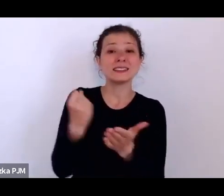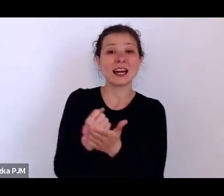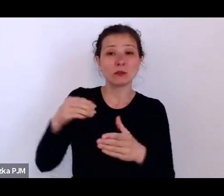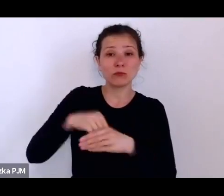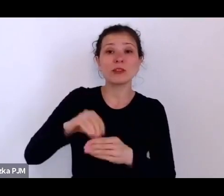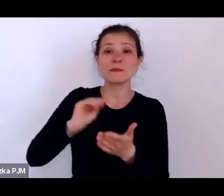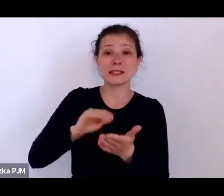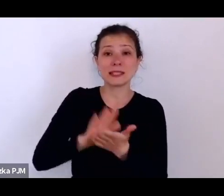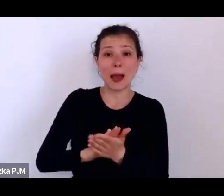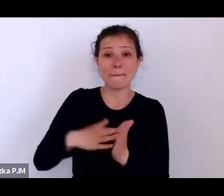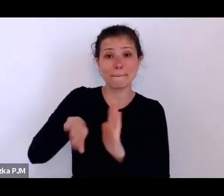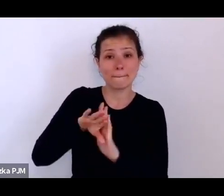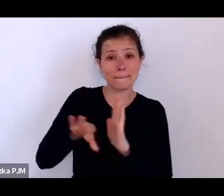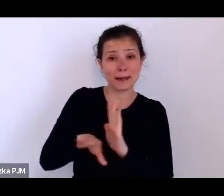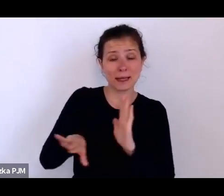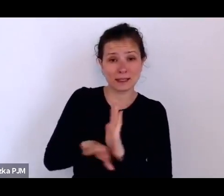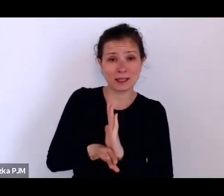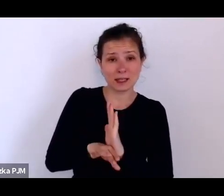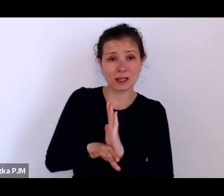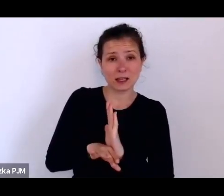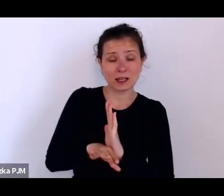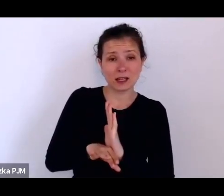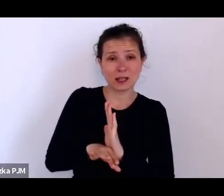że ono też (stowarzyszenie) troszczy się o takie młode kobiety, o dziewczyny, które